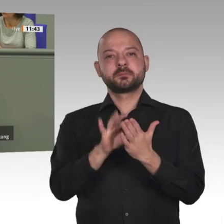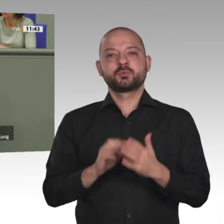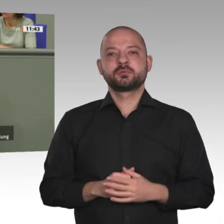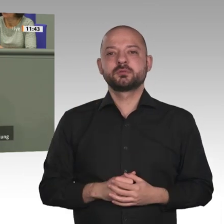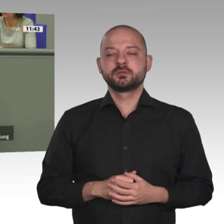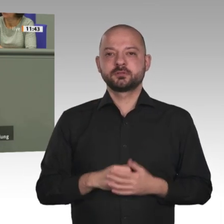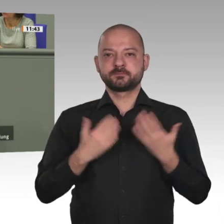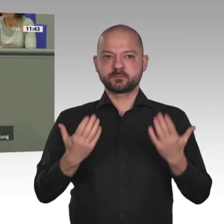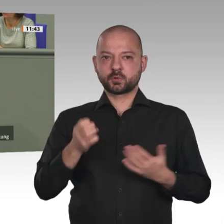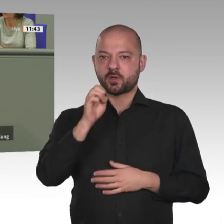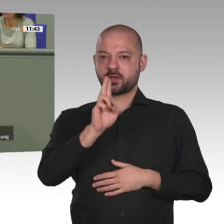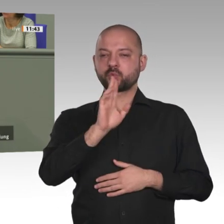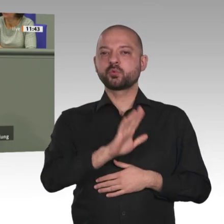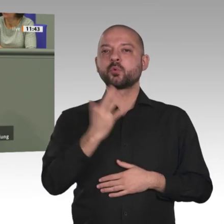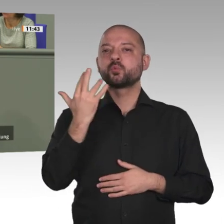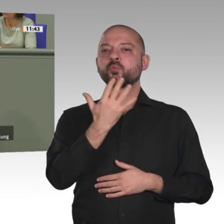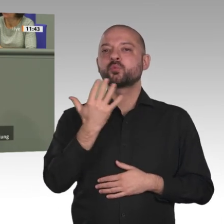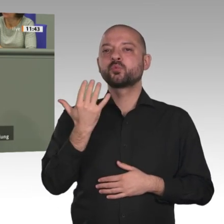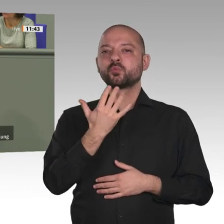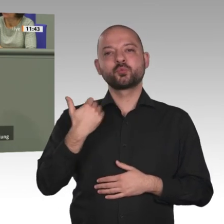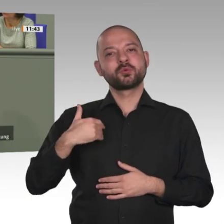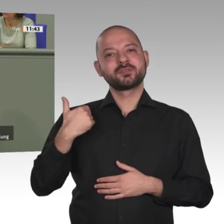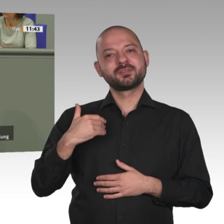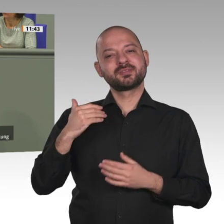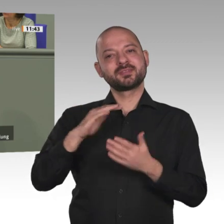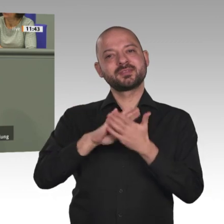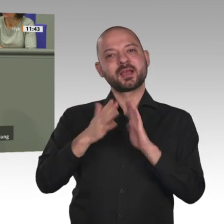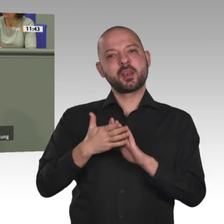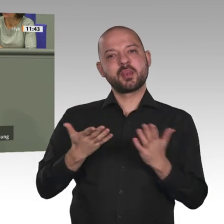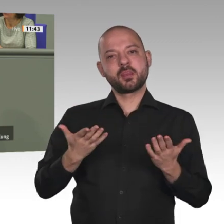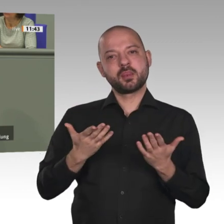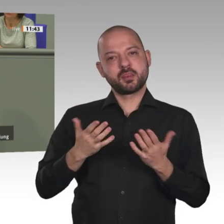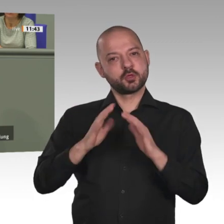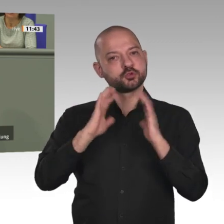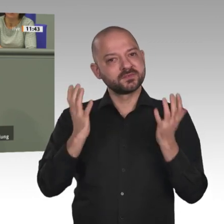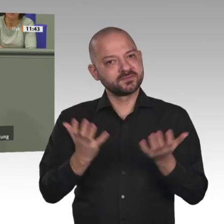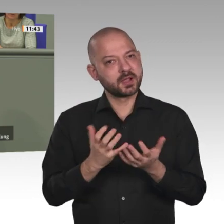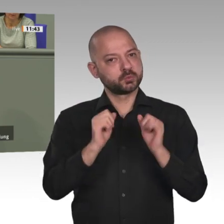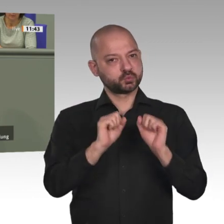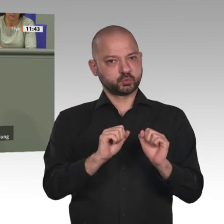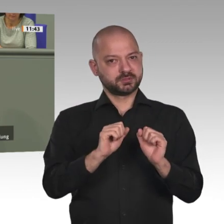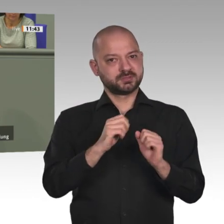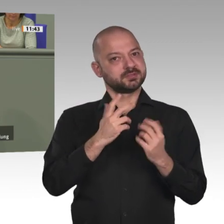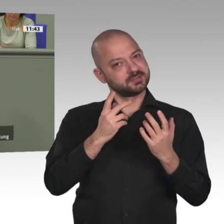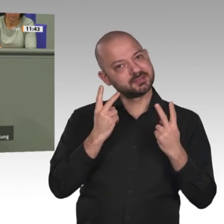muss der Kontinent der erneuerbaren Energien werden. Derzeit werden 450 Kohlekraftwerke